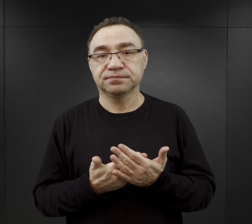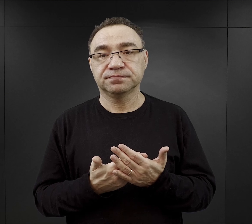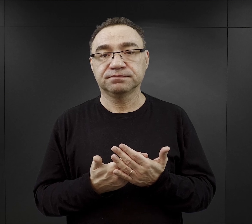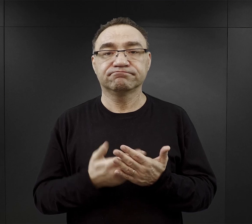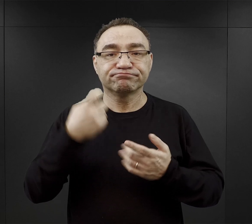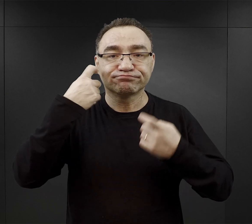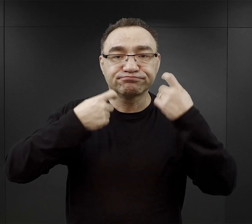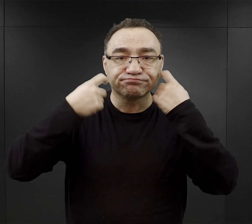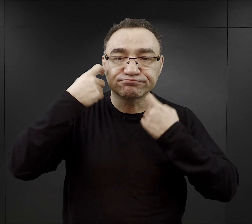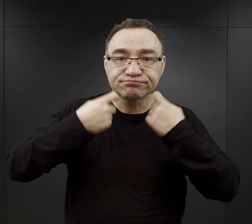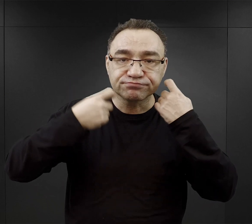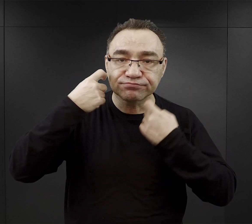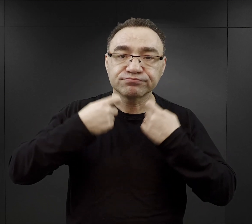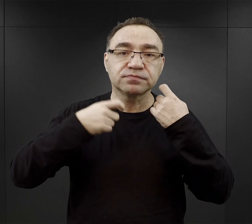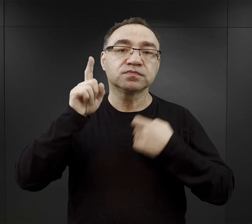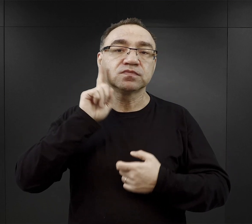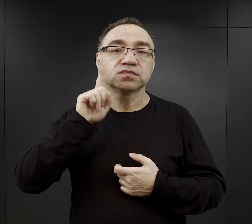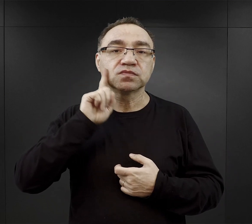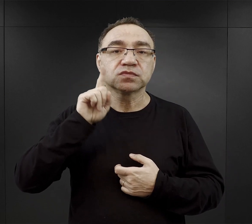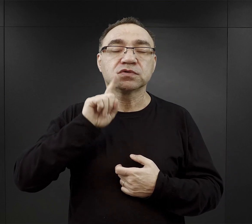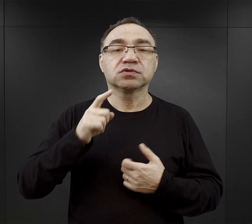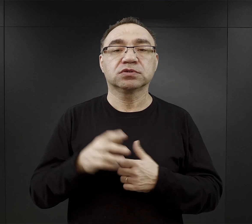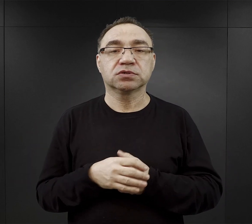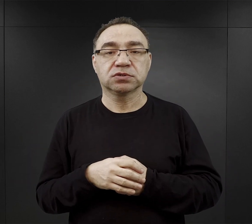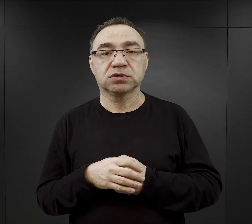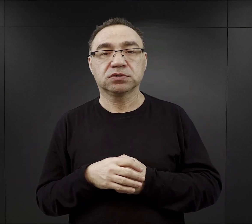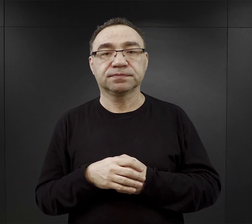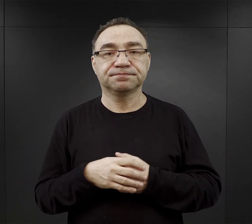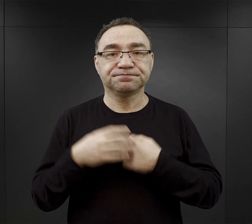golenie, jeśli chodzi o mężczyzn oczywiście golenie twarzy,